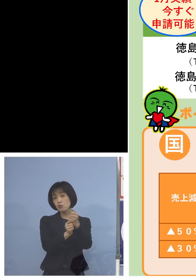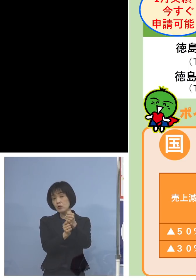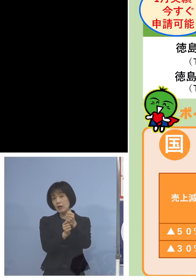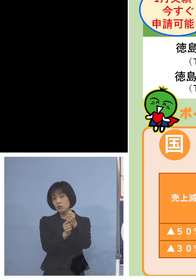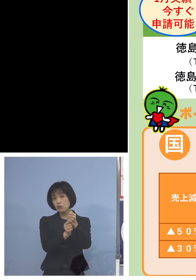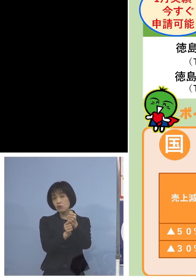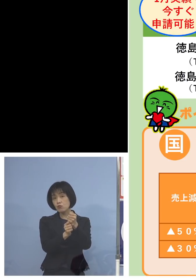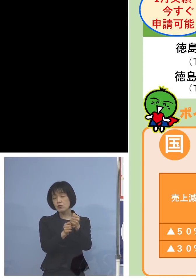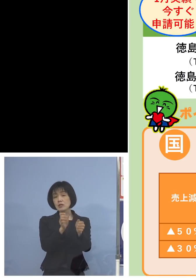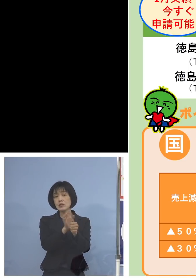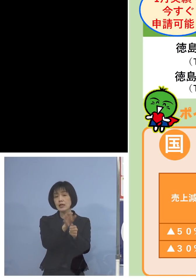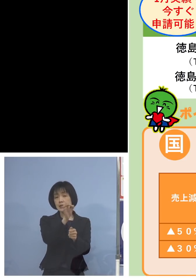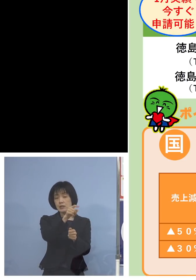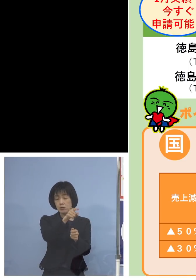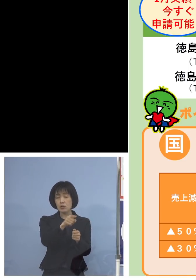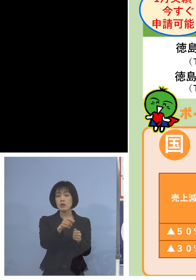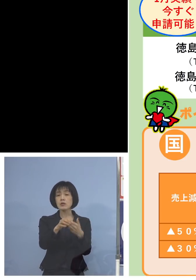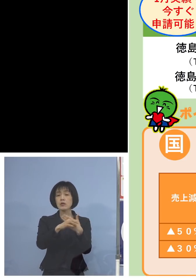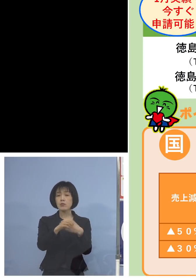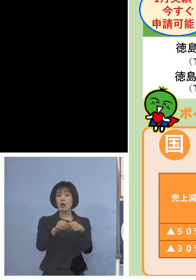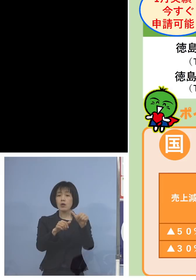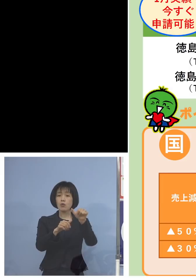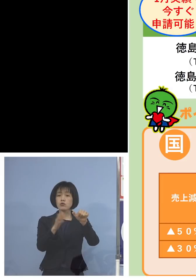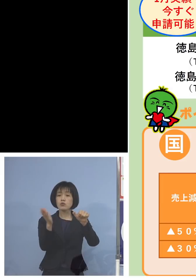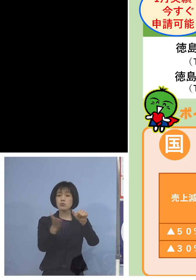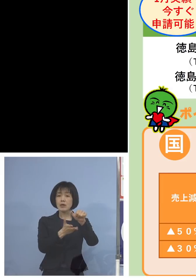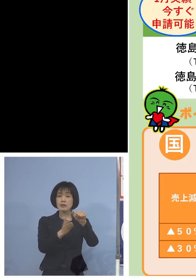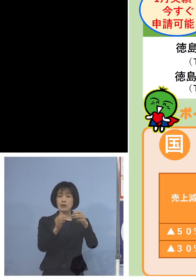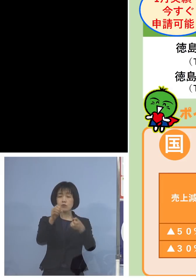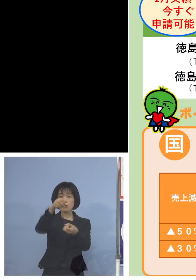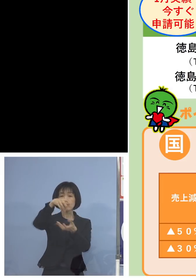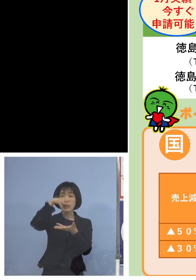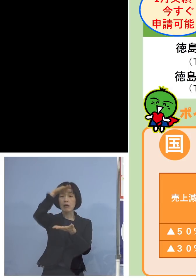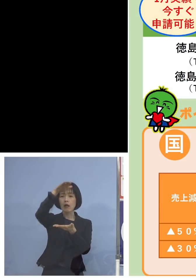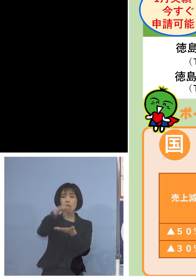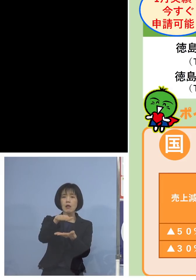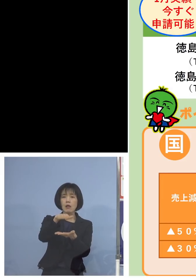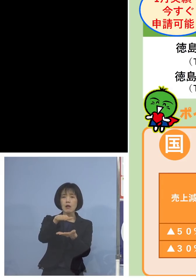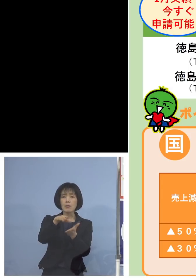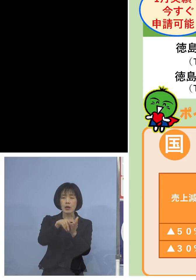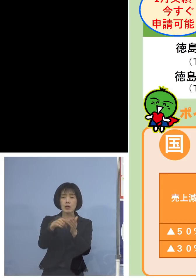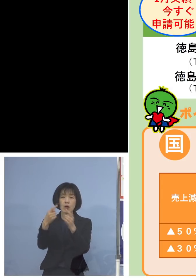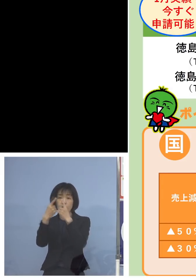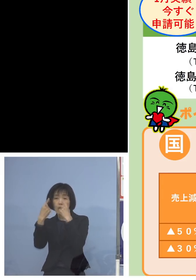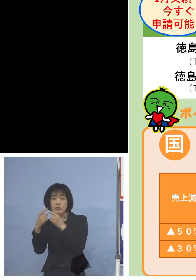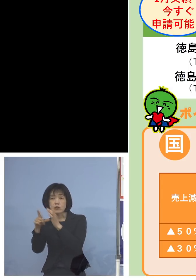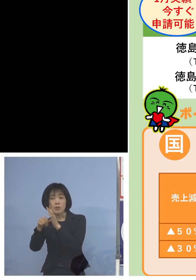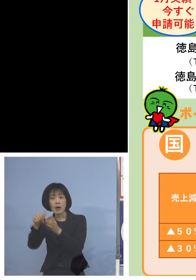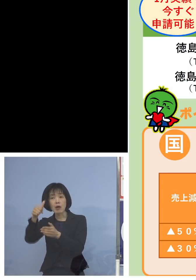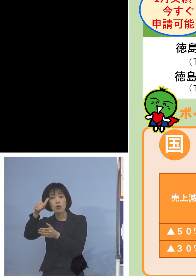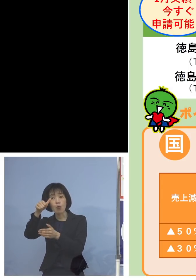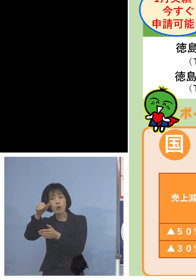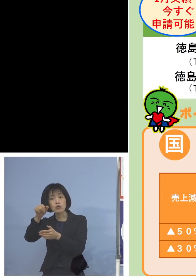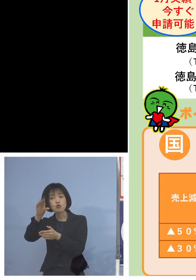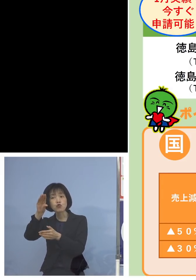例えば5割以上売り上げが落ちた方 個人の場合50万円ですから